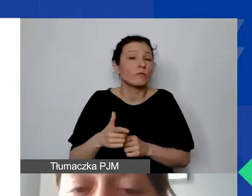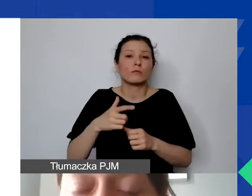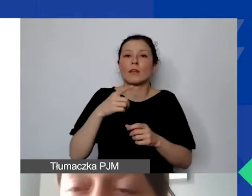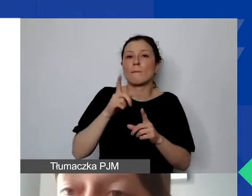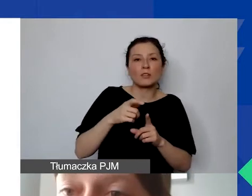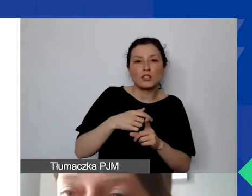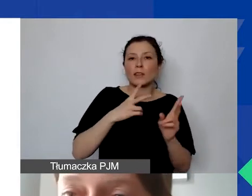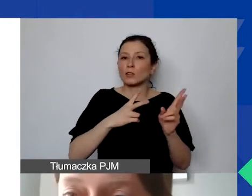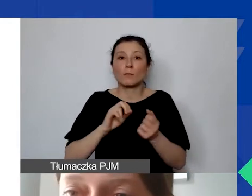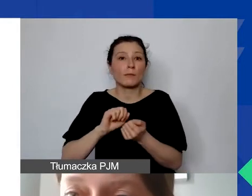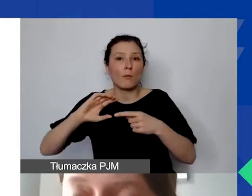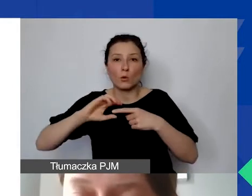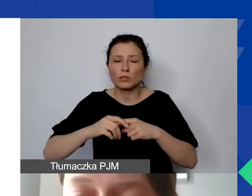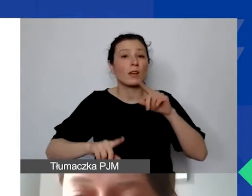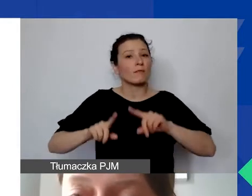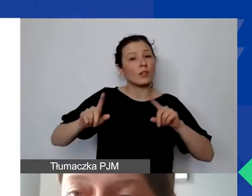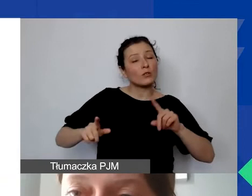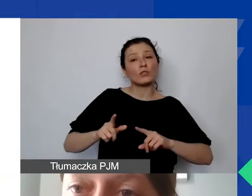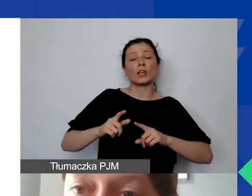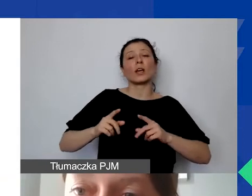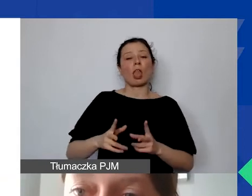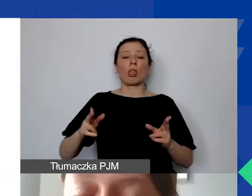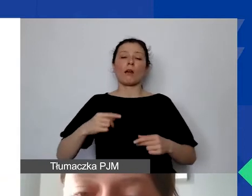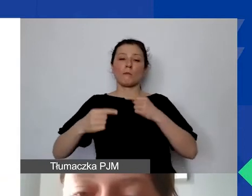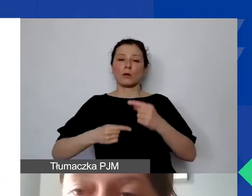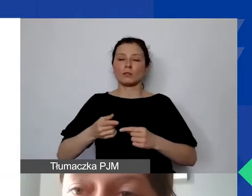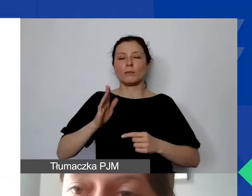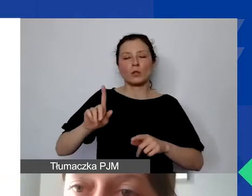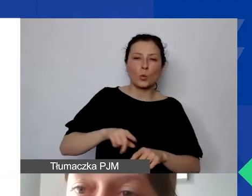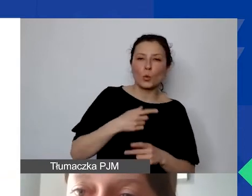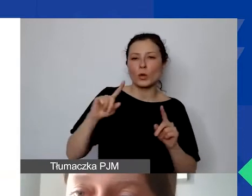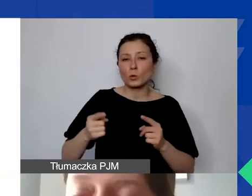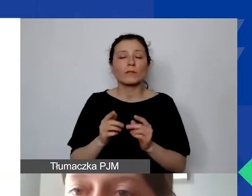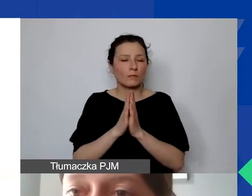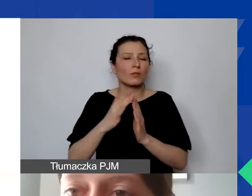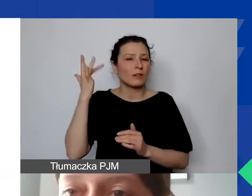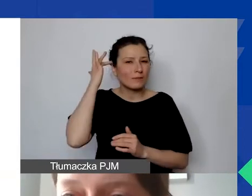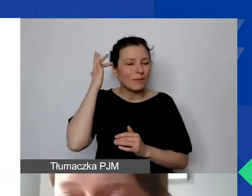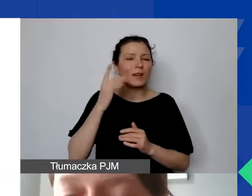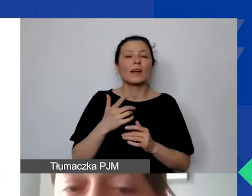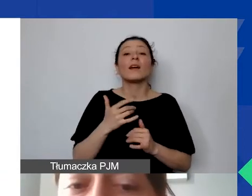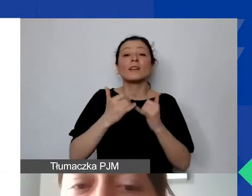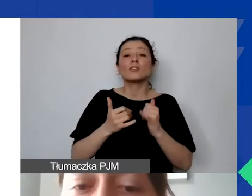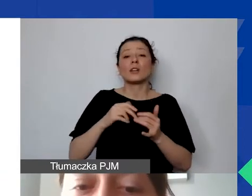W zależności od tego, jak ten proces będzie długotrwały. Proszę mieć to w głowie, planując harmonogram projektu.